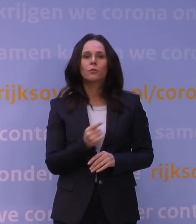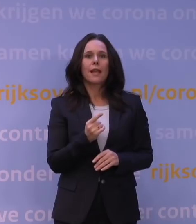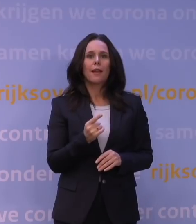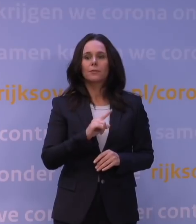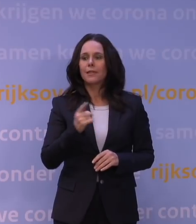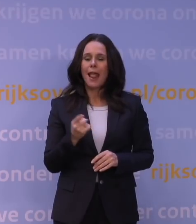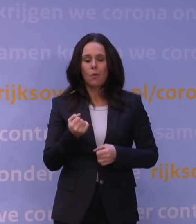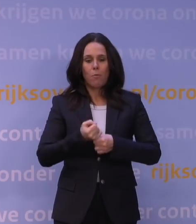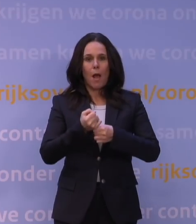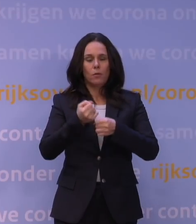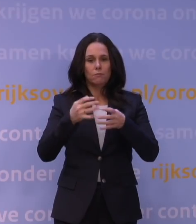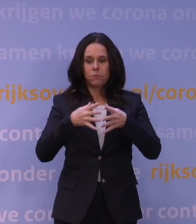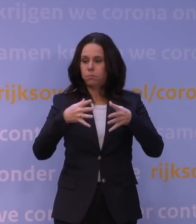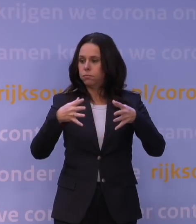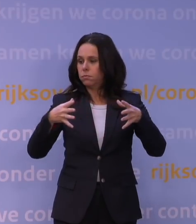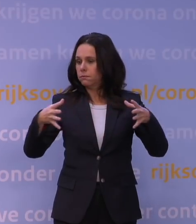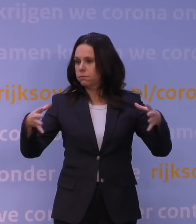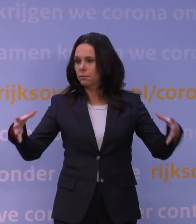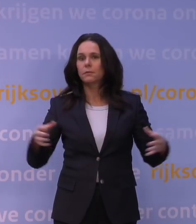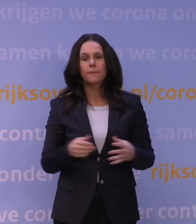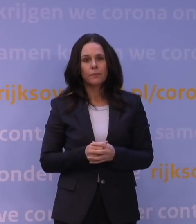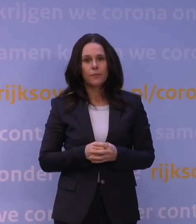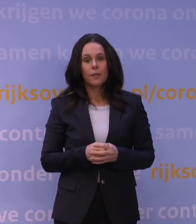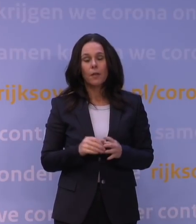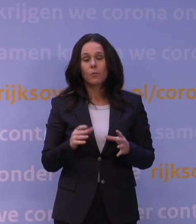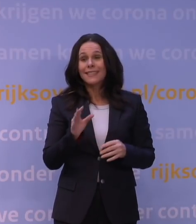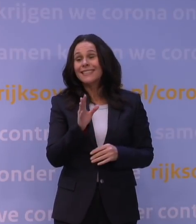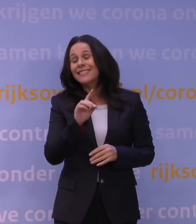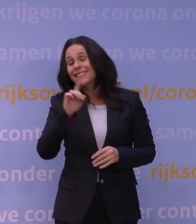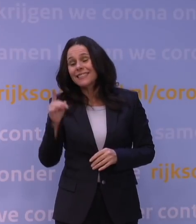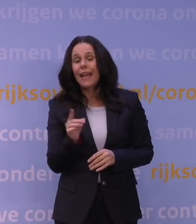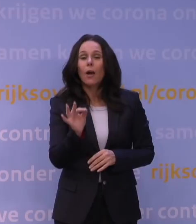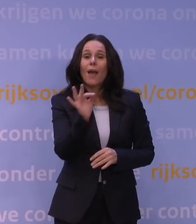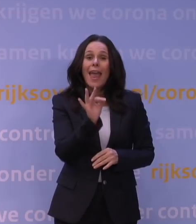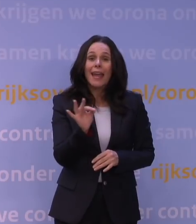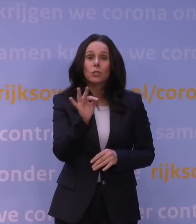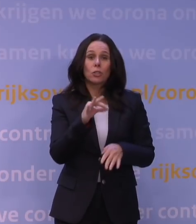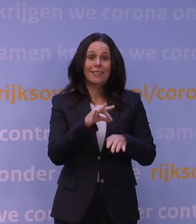krijg je mogelijk ook snel ernstige ziektegevallen en belasting van de zorg.